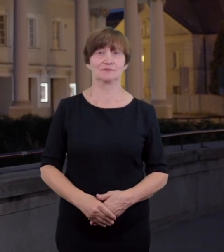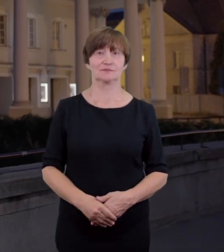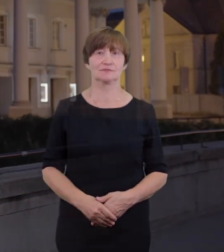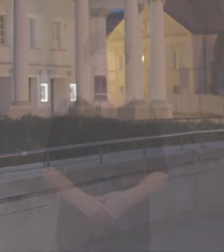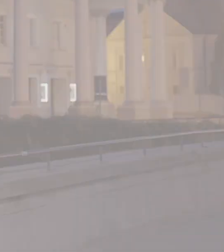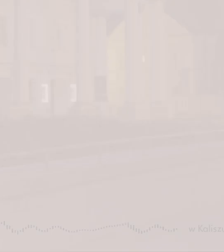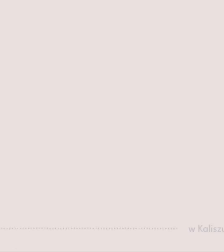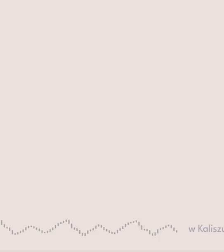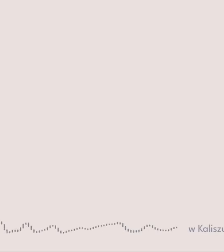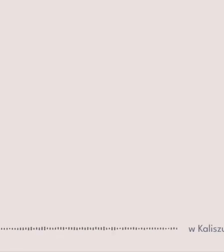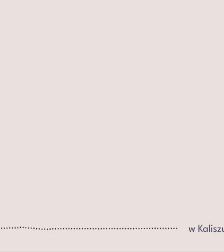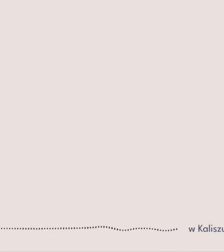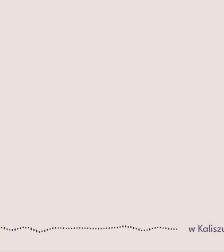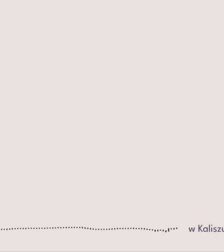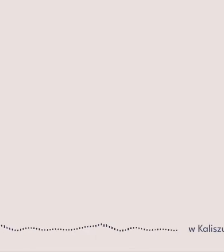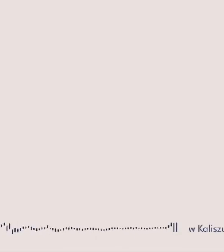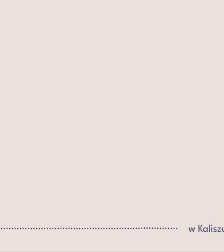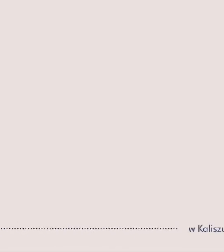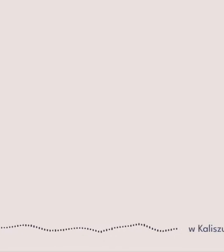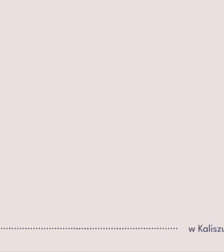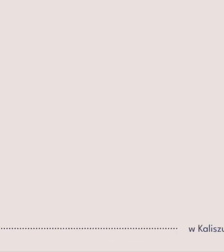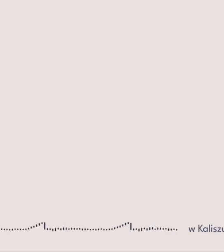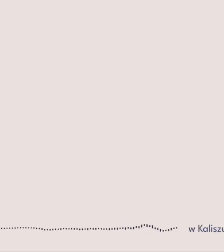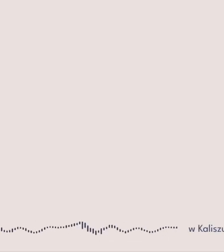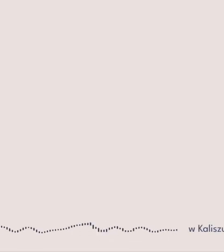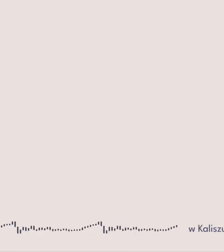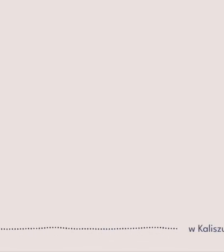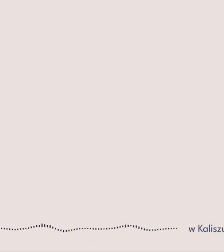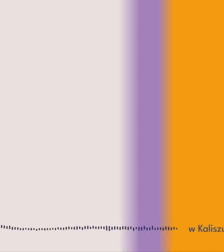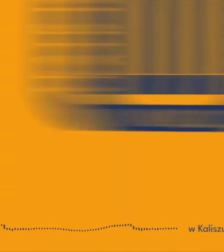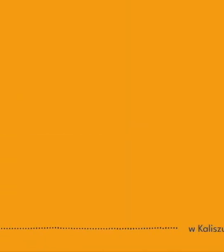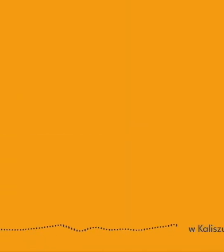w ramach projektu Bogusławski bez barier Kaliski teatr jeszcze bardziej dostępny